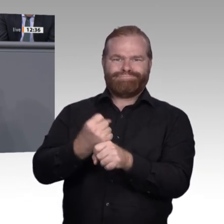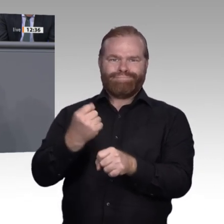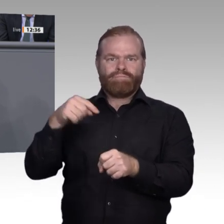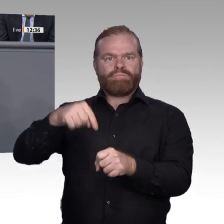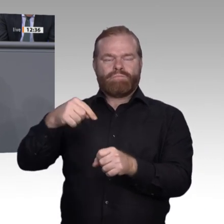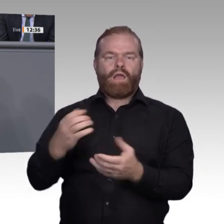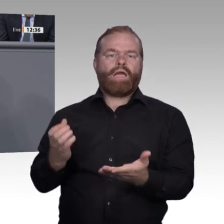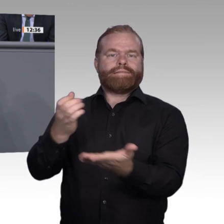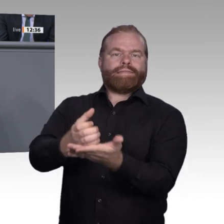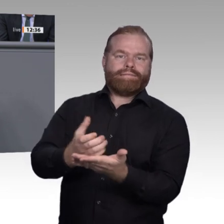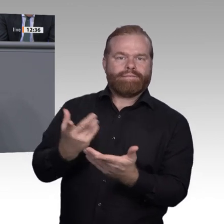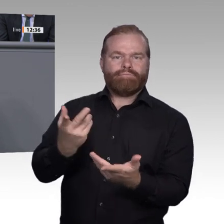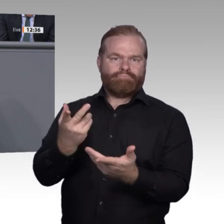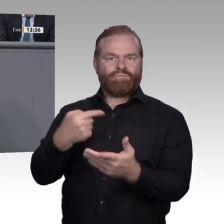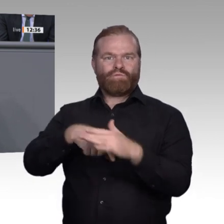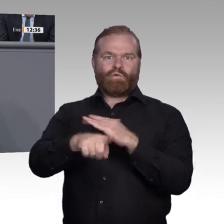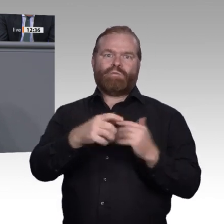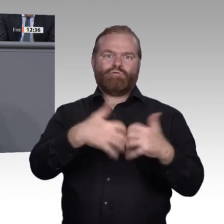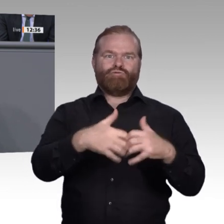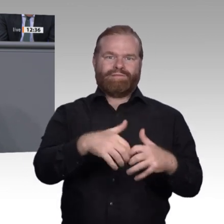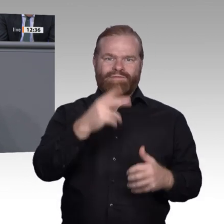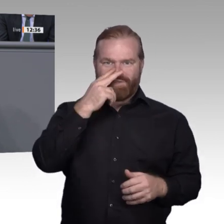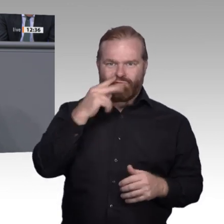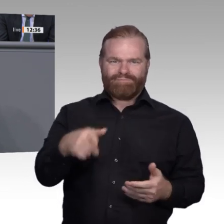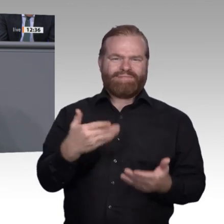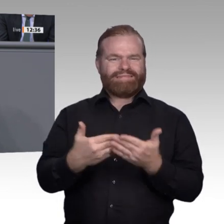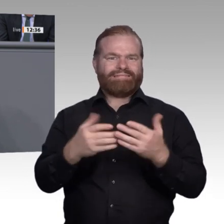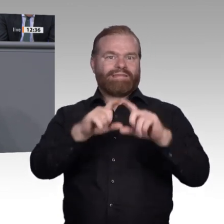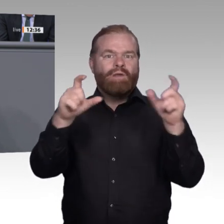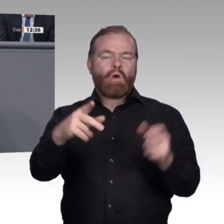und schlussendlich über die Emanzipation des Einzelnen in der Arbeitswelt und seine